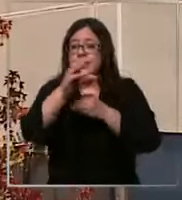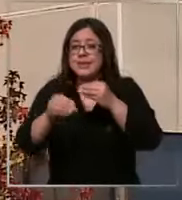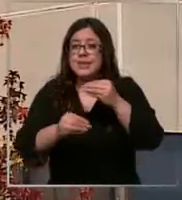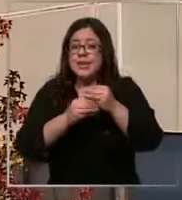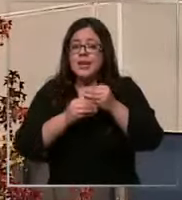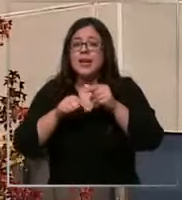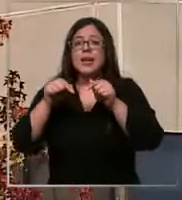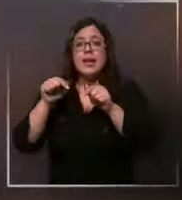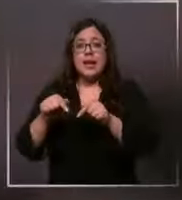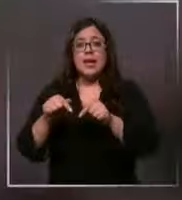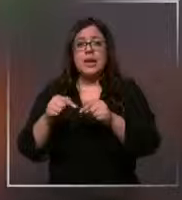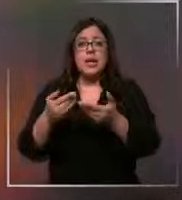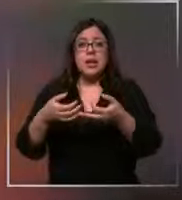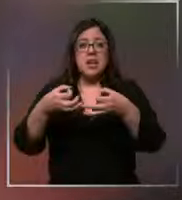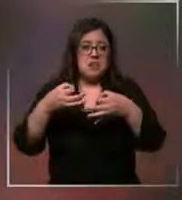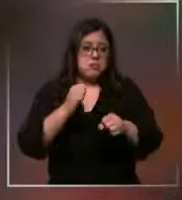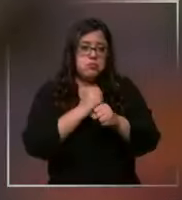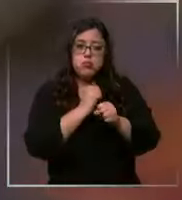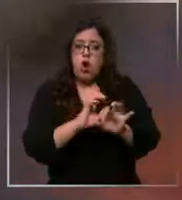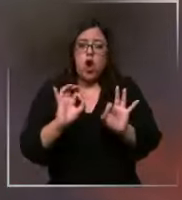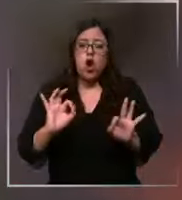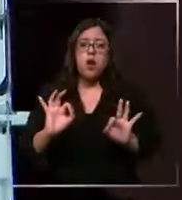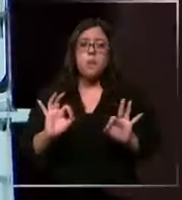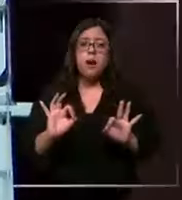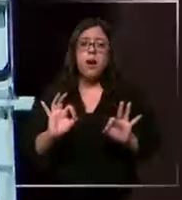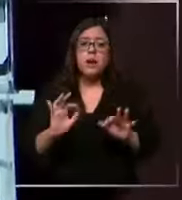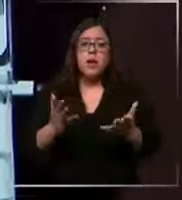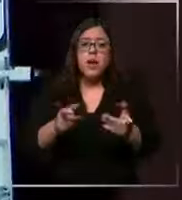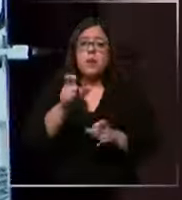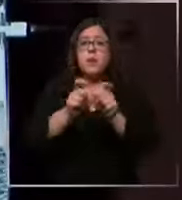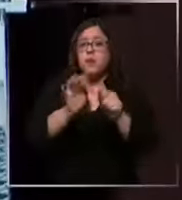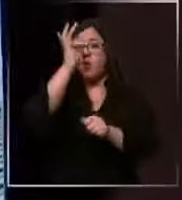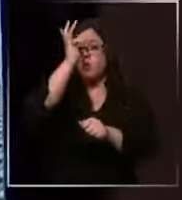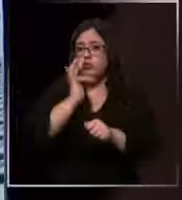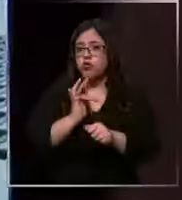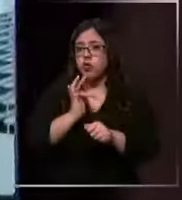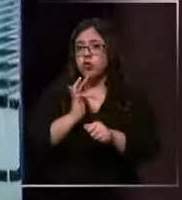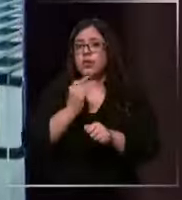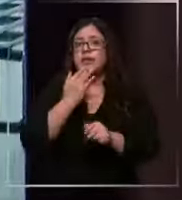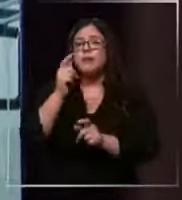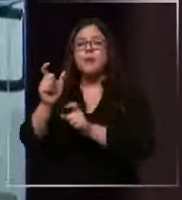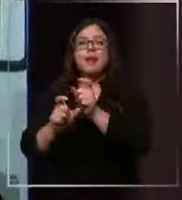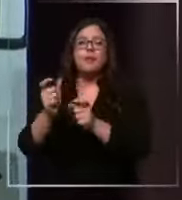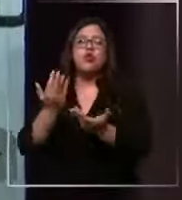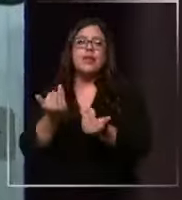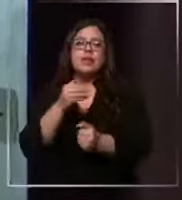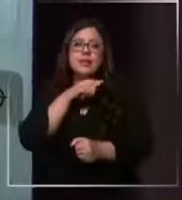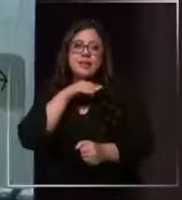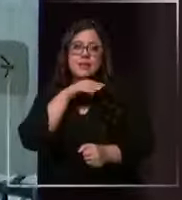operando con plena normalidad tanto para funcionarios como para pacientes